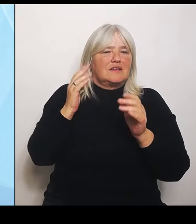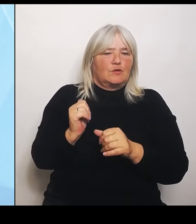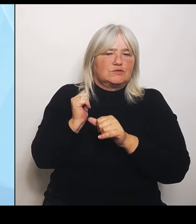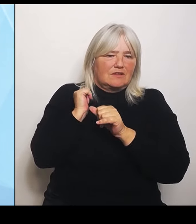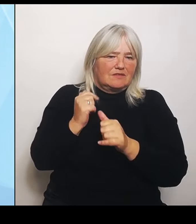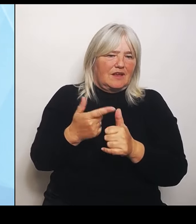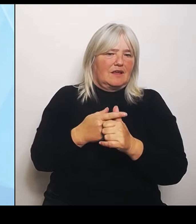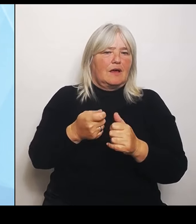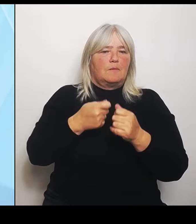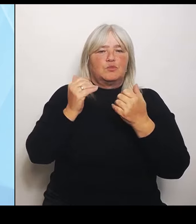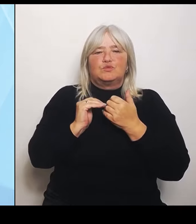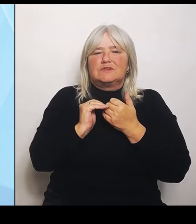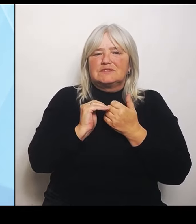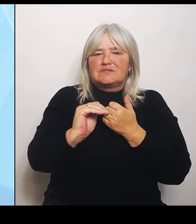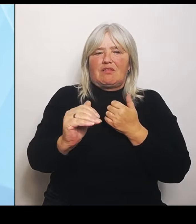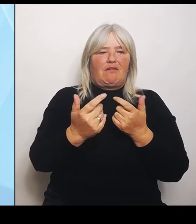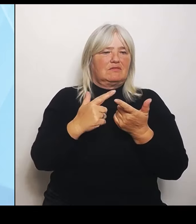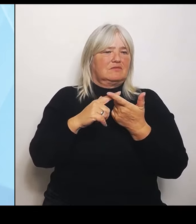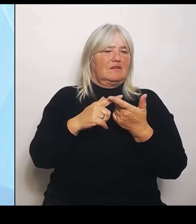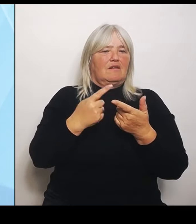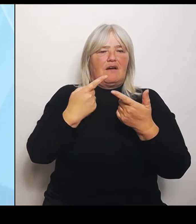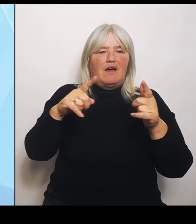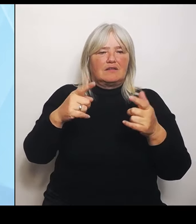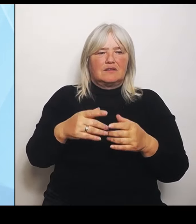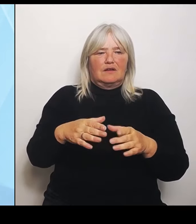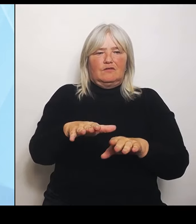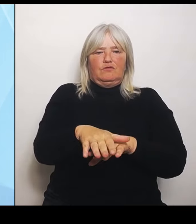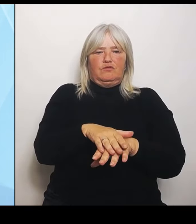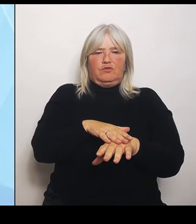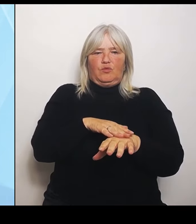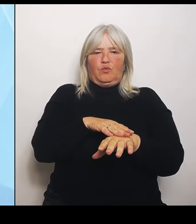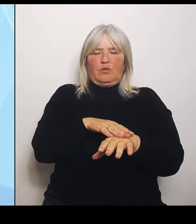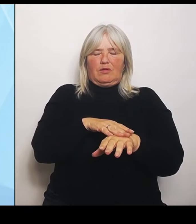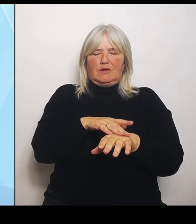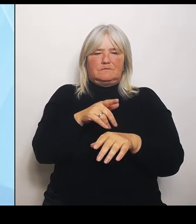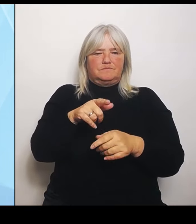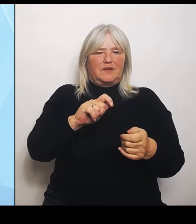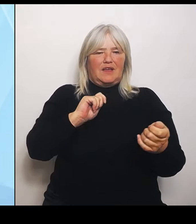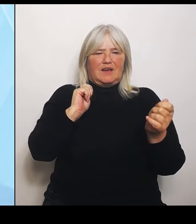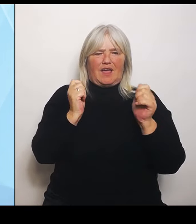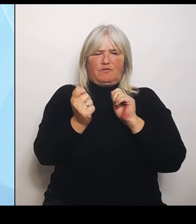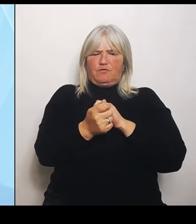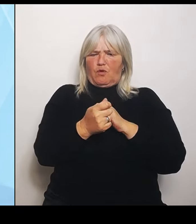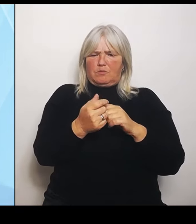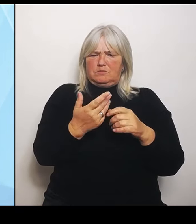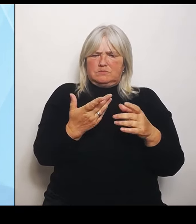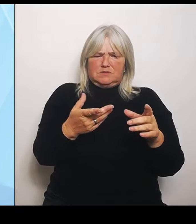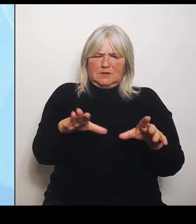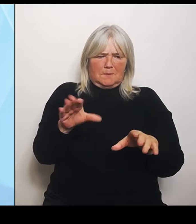beteiligt an diesem Reformprozess und damit auch nicht mitgenommen in der jeweiligen Bedürfnislage, die sie haben.